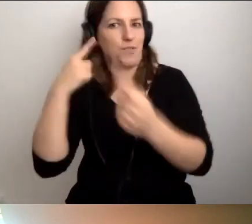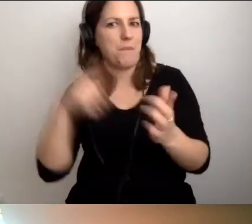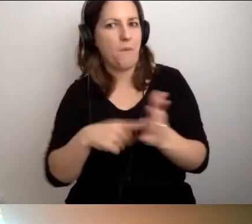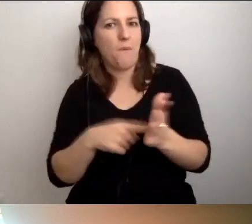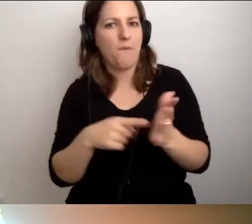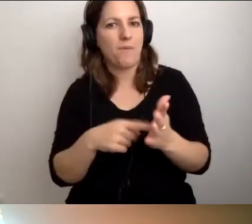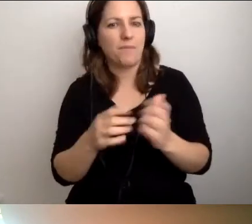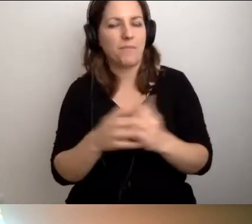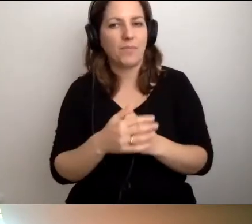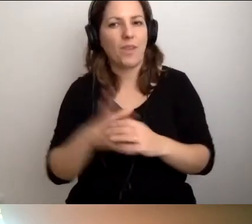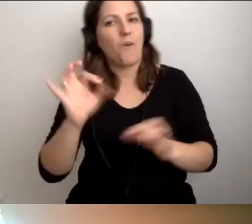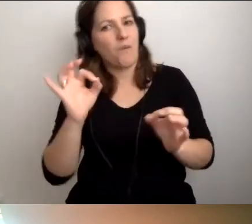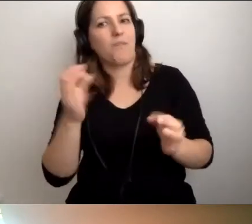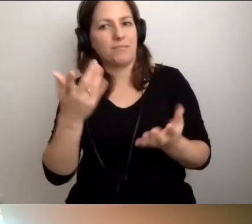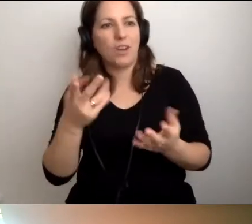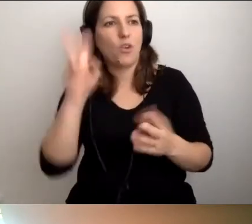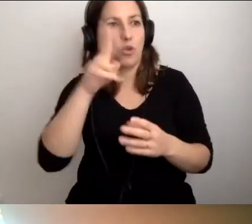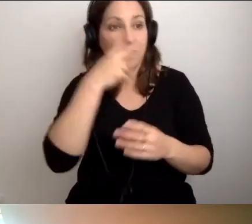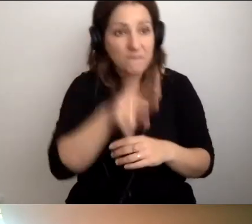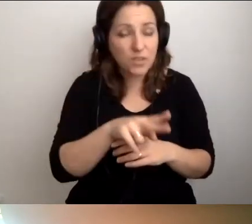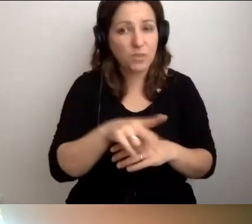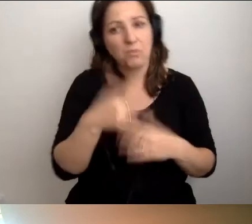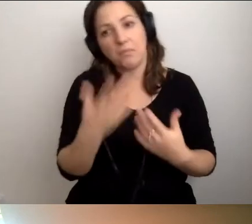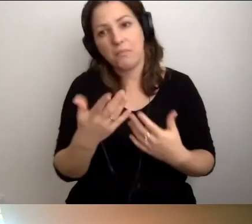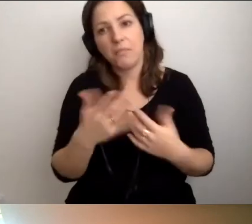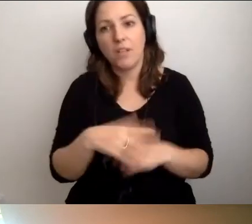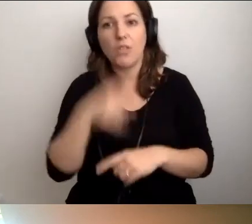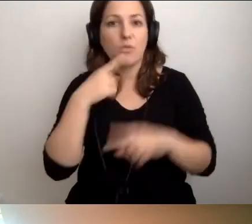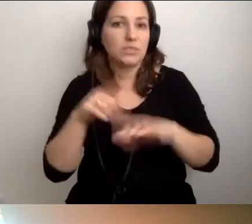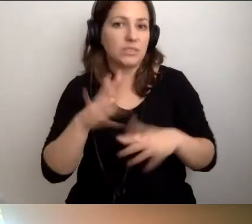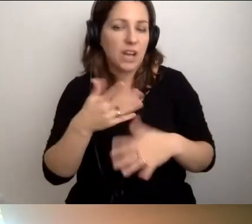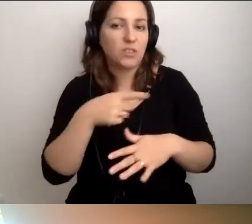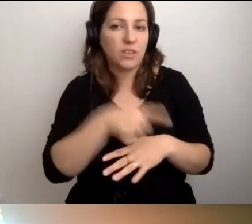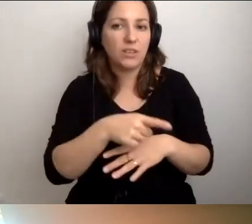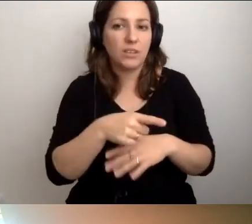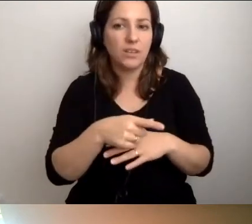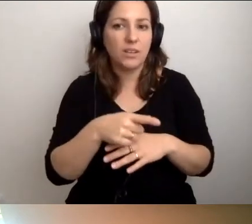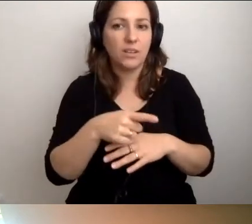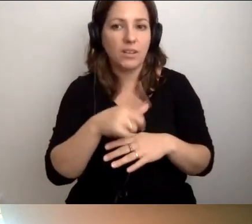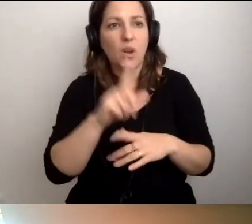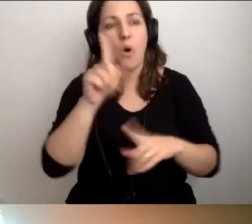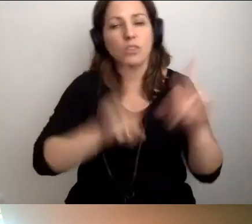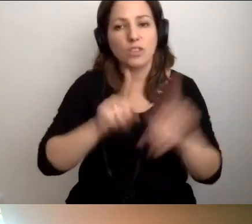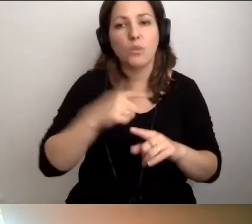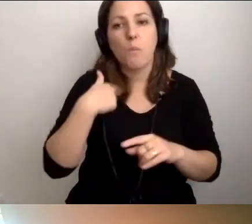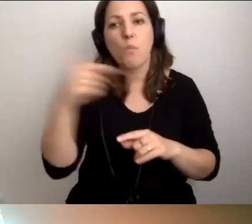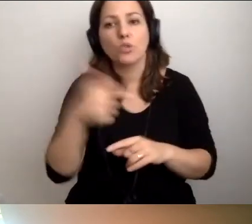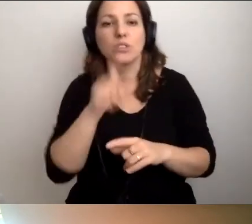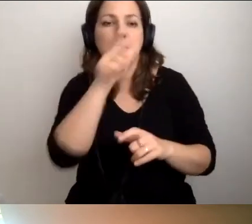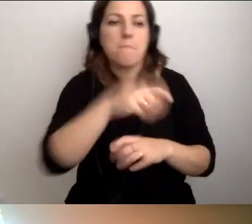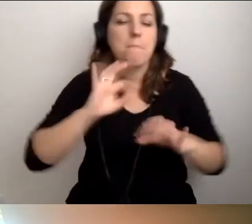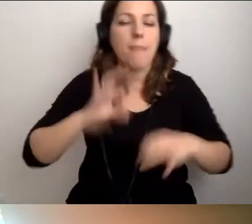że ktoś nie widzi, to znaczy, że coś muszę temu komuś opisać.